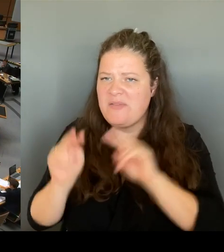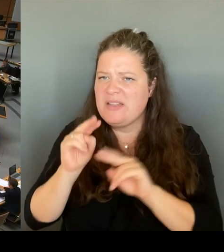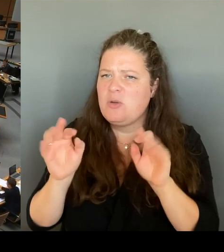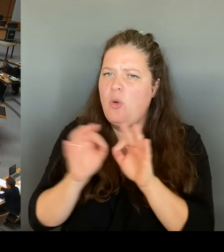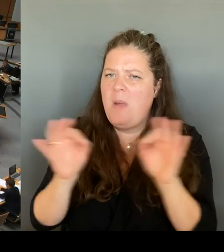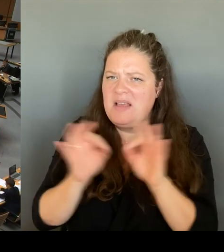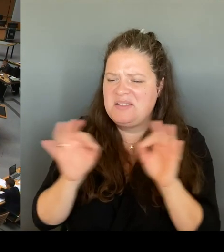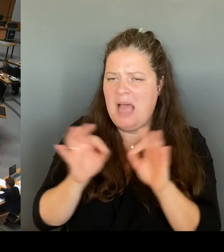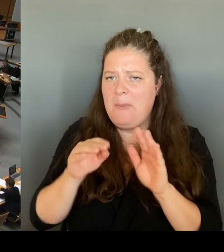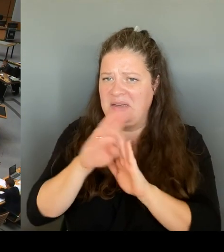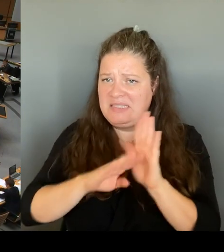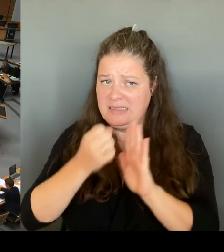(Rednerwechsel) Herr Regierender Bürgermeister, bitte schön.